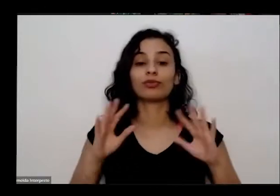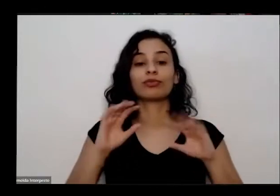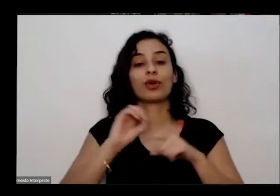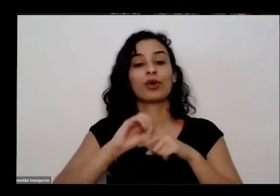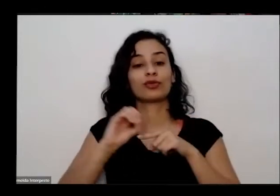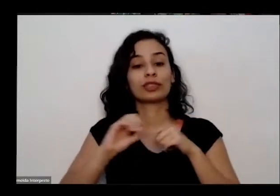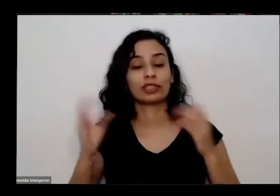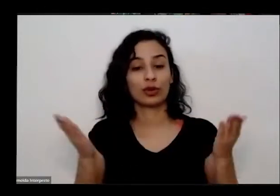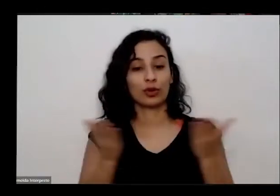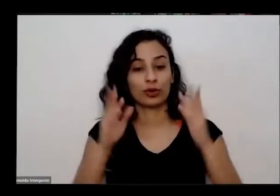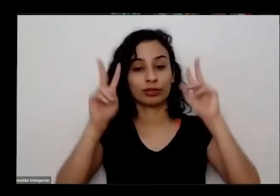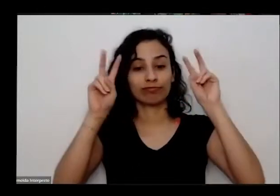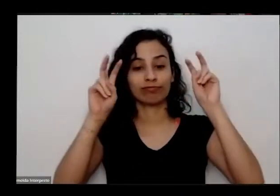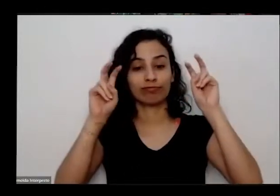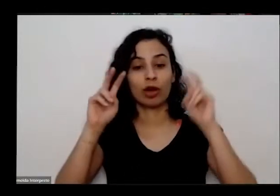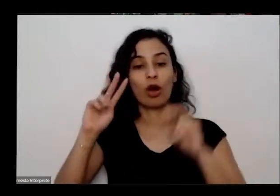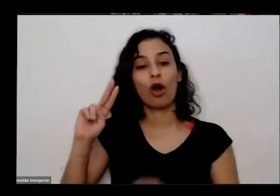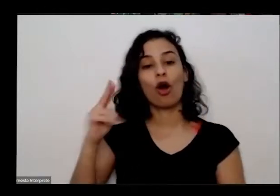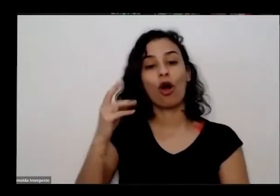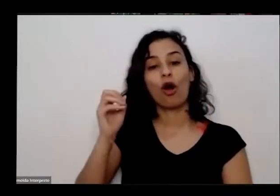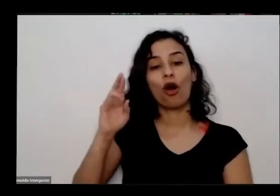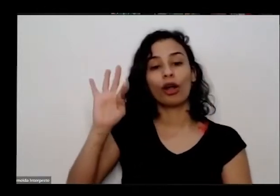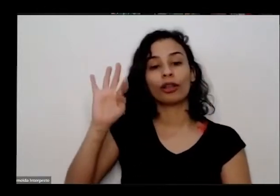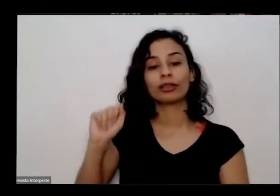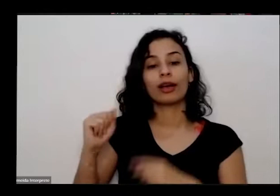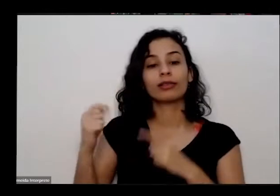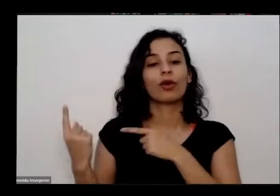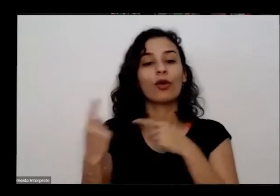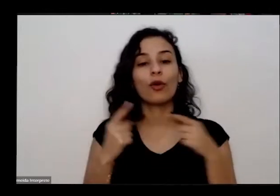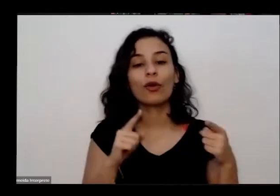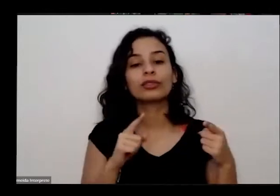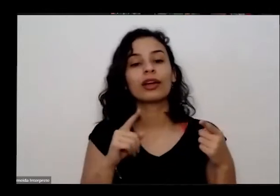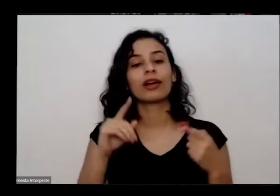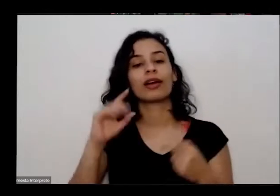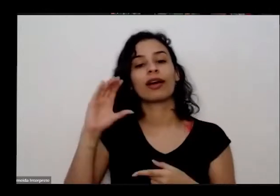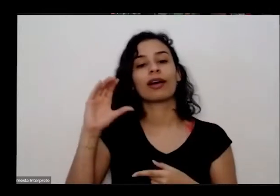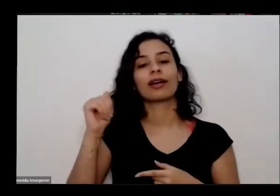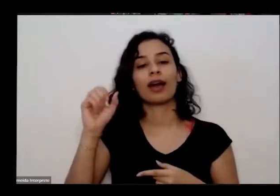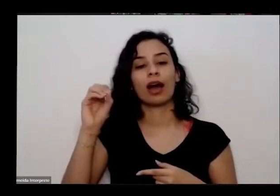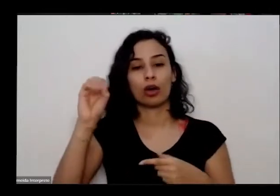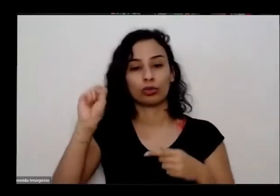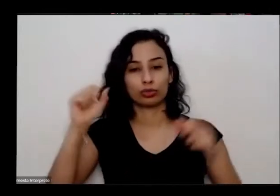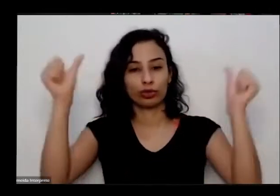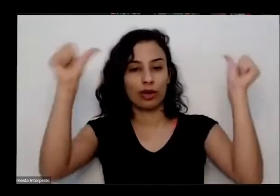tema alta de construcao é através do ideia da gente conversar com uma horta pode ser nossa